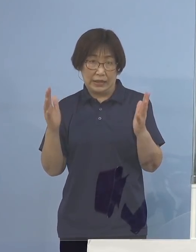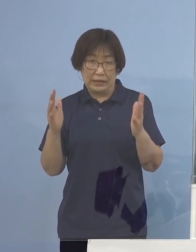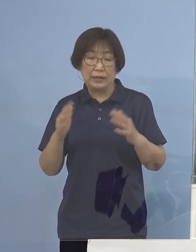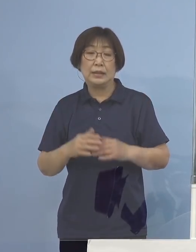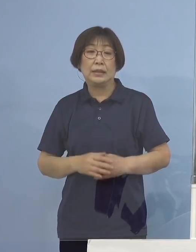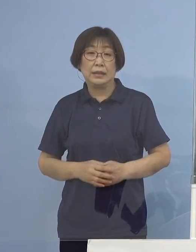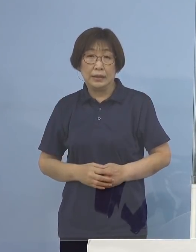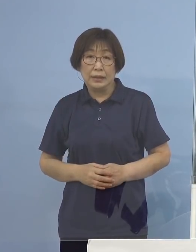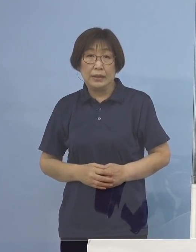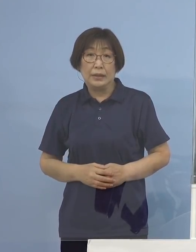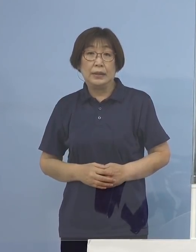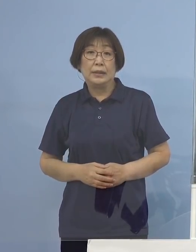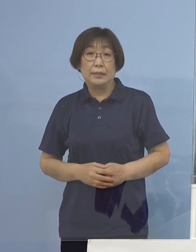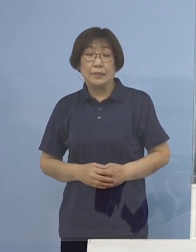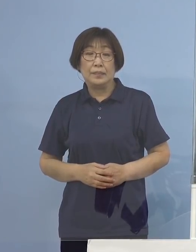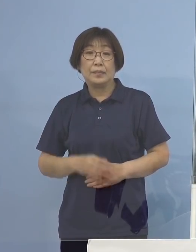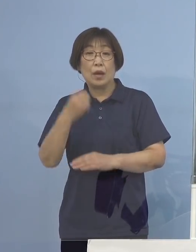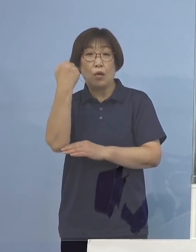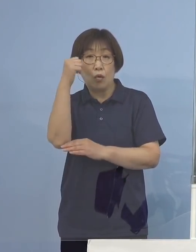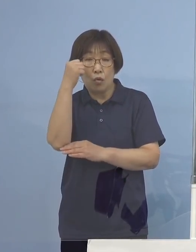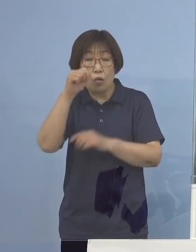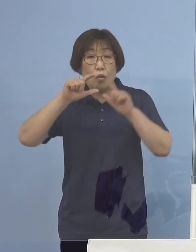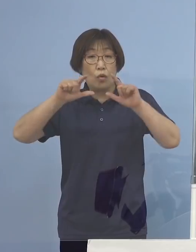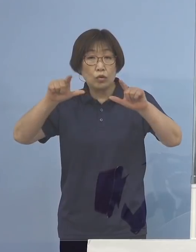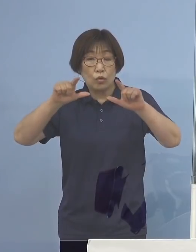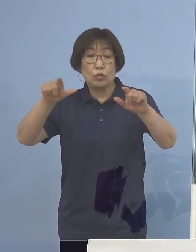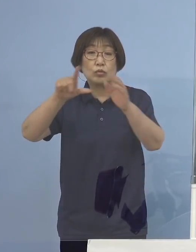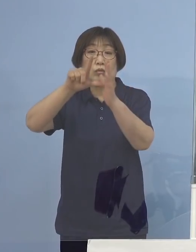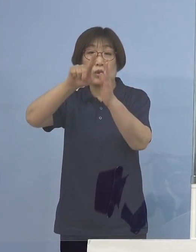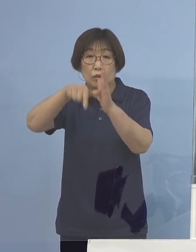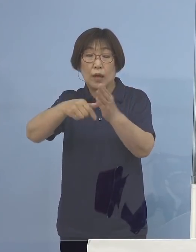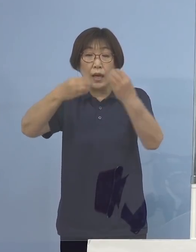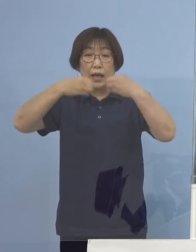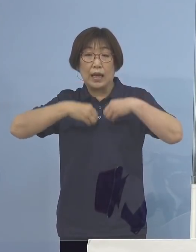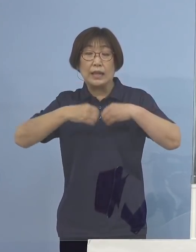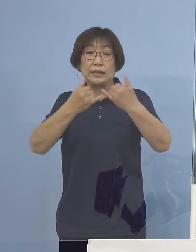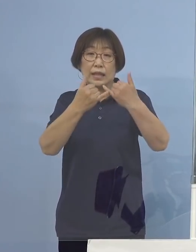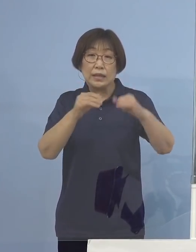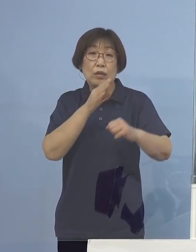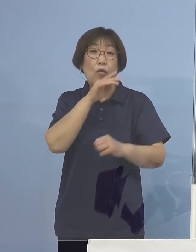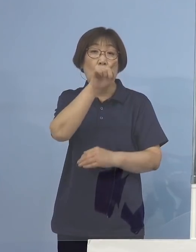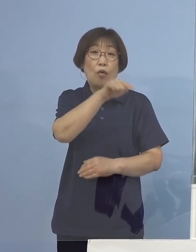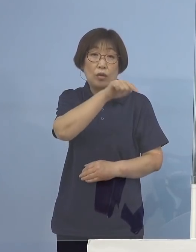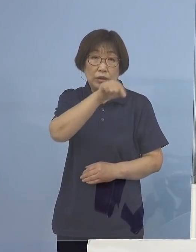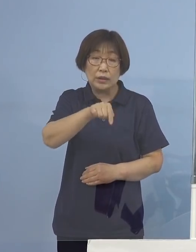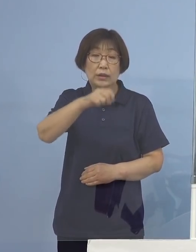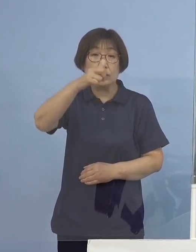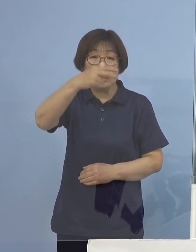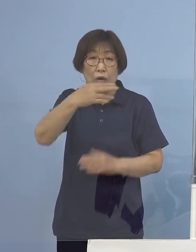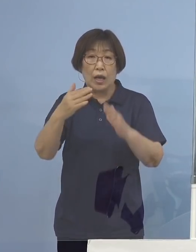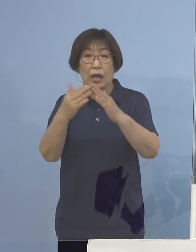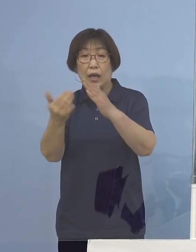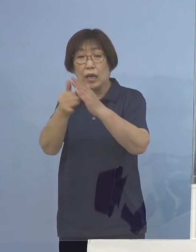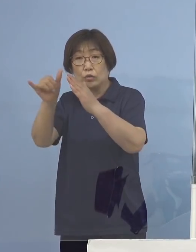なお、報道に際しましては感染者ご本人や そのご家族のプライバシーの保護には